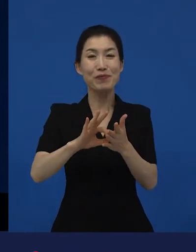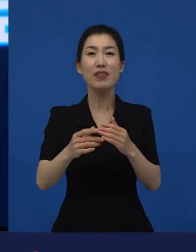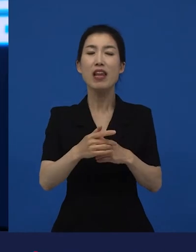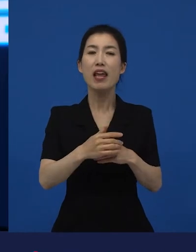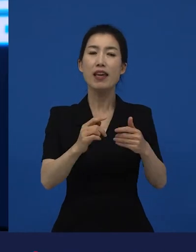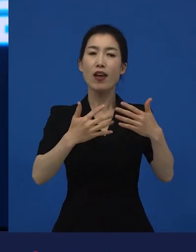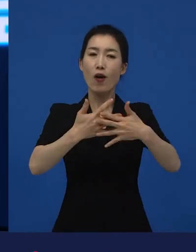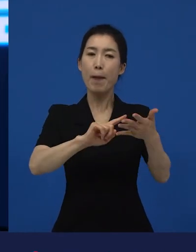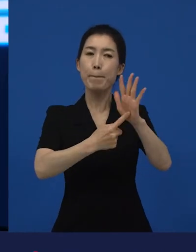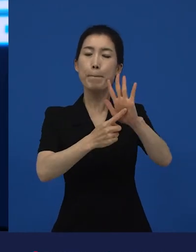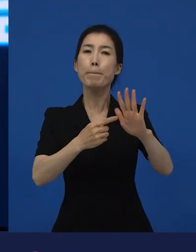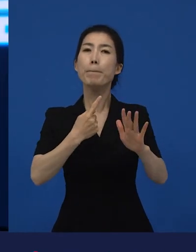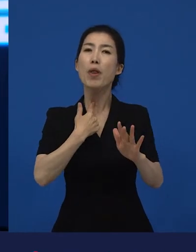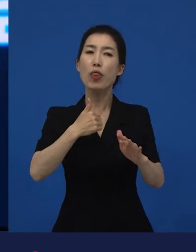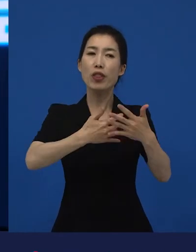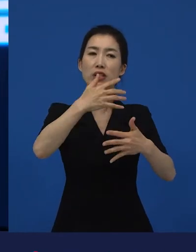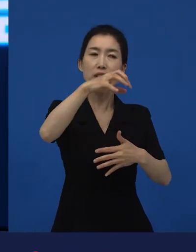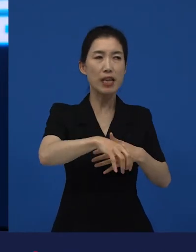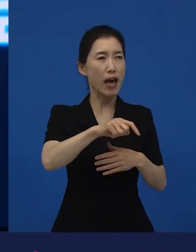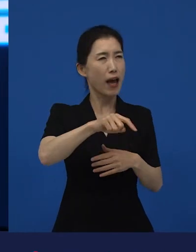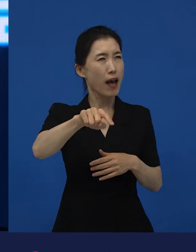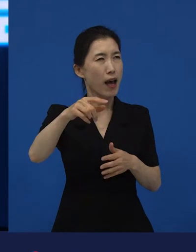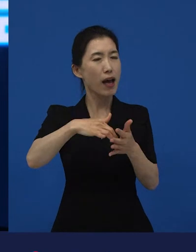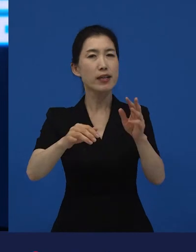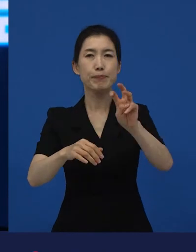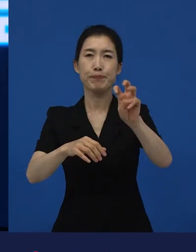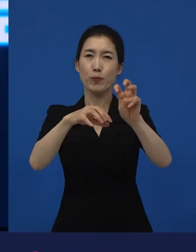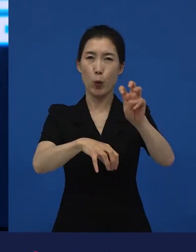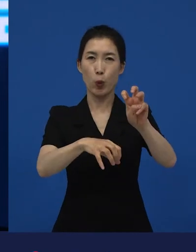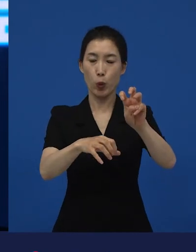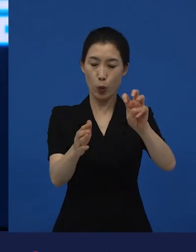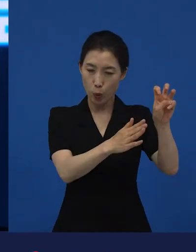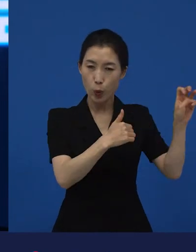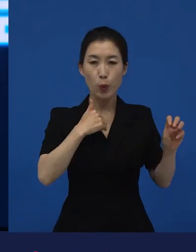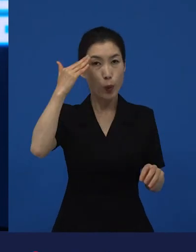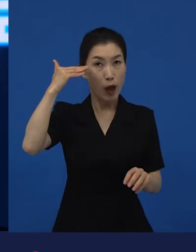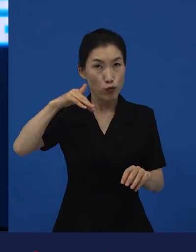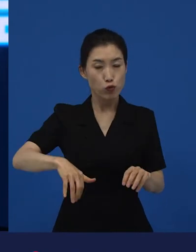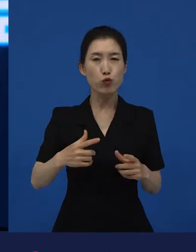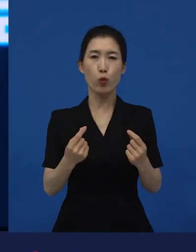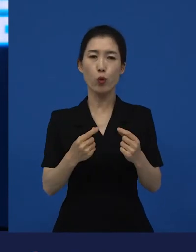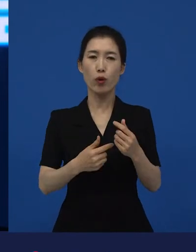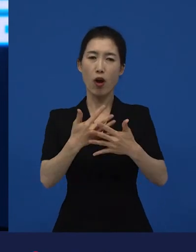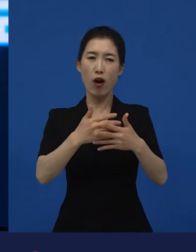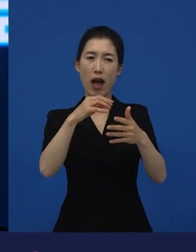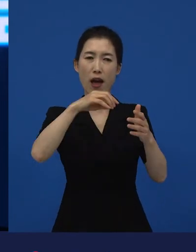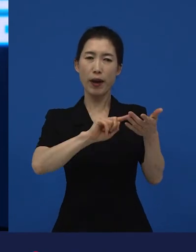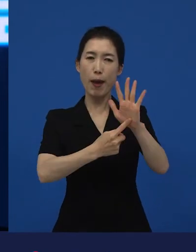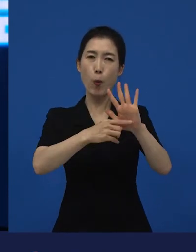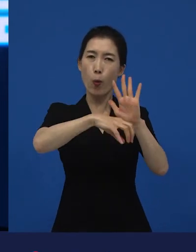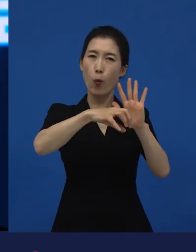그리고 저희가 수입을 해서도 저희도 굉장히 작게 개봉을 했었어요. 그리고 만 명이 채 안 들었습니다.